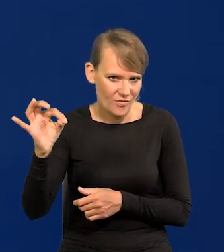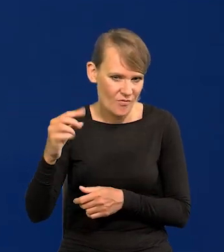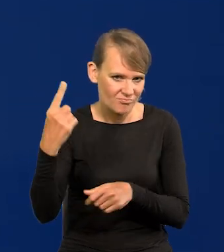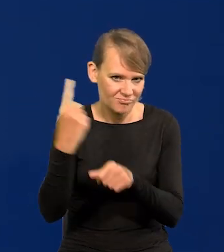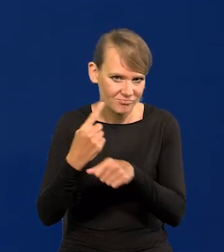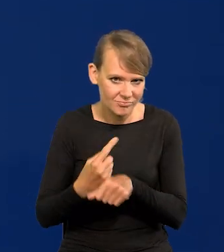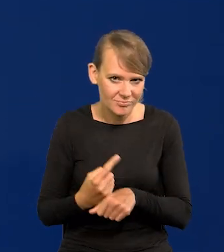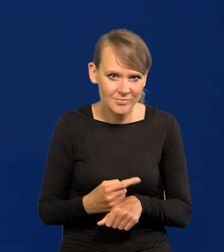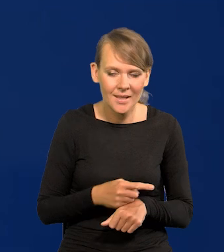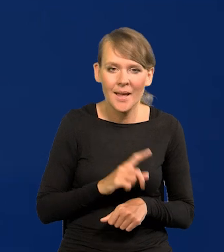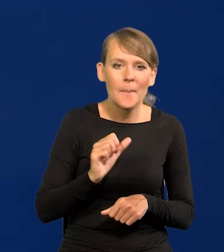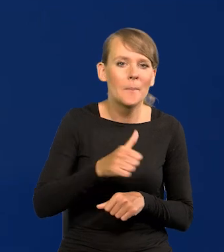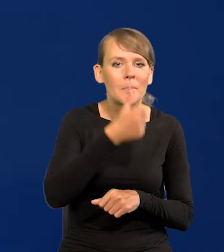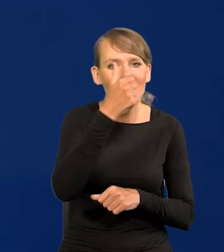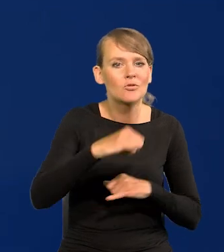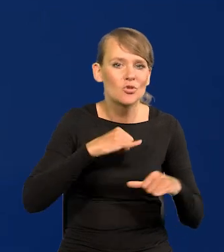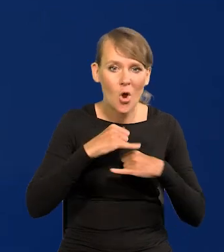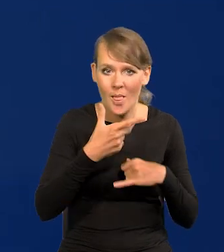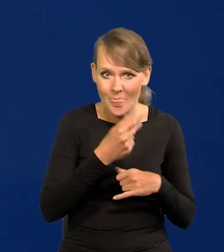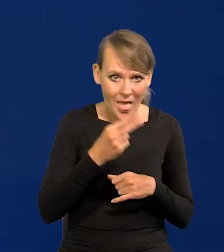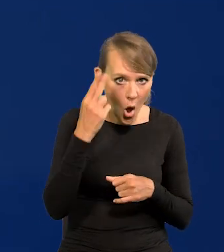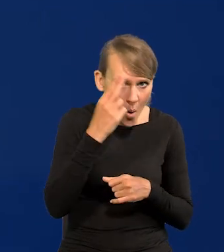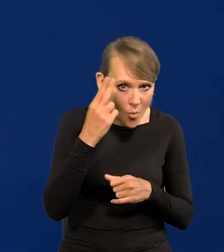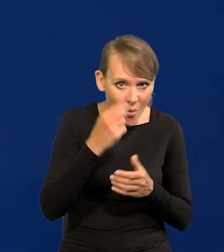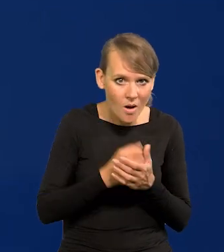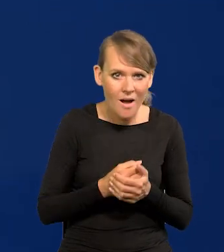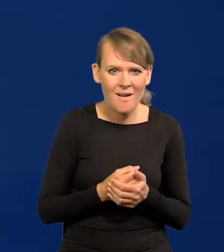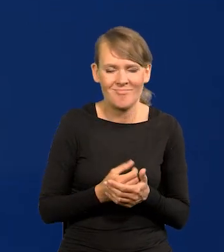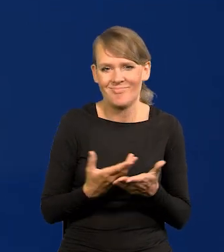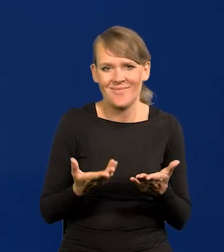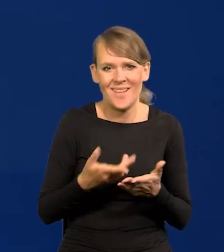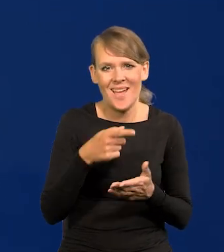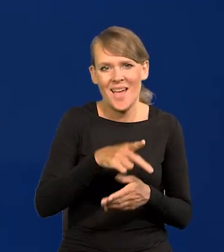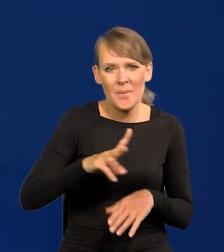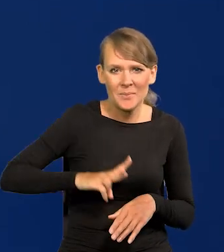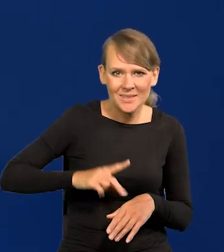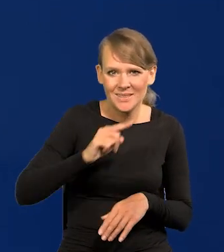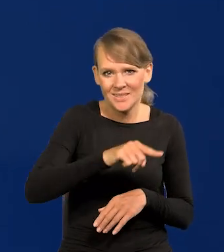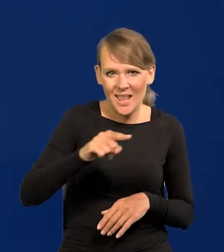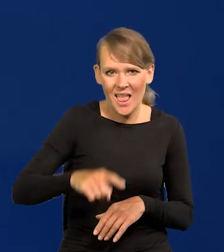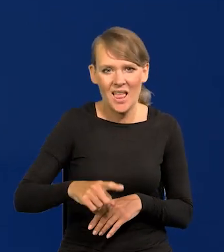Tak zwanym pierwszym nie komunistycznym rządzie, przecież wszystkie siłowe resorty były obsadzone przez ludzi Moskwy.